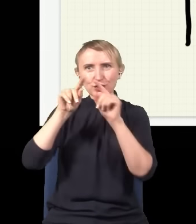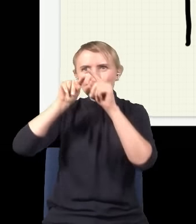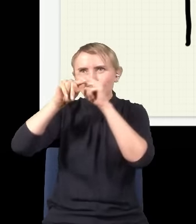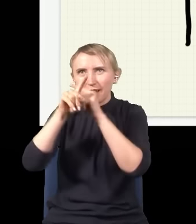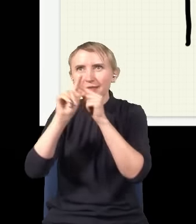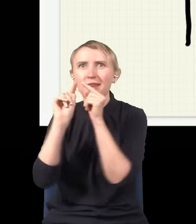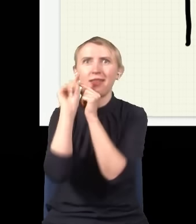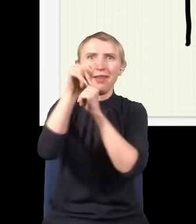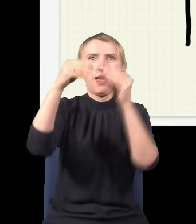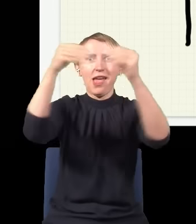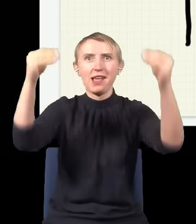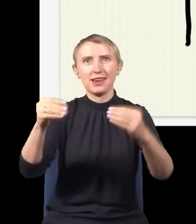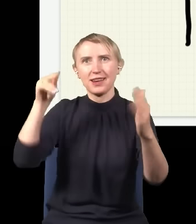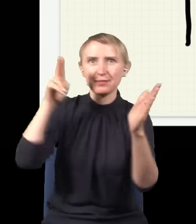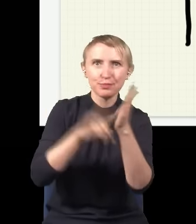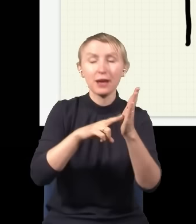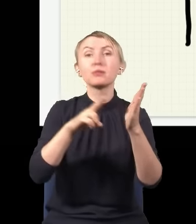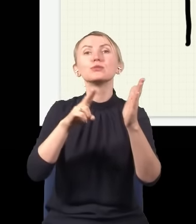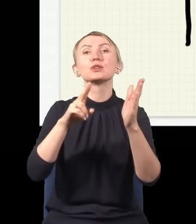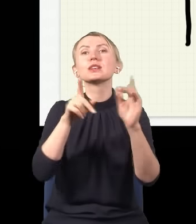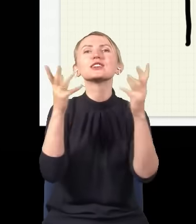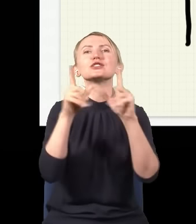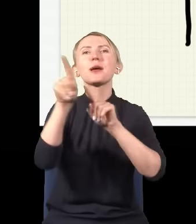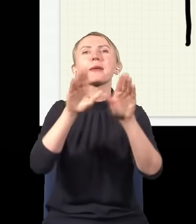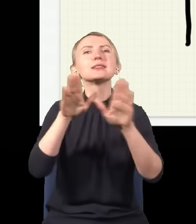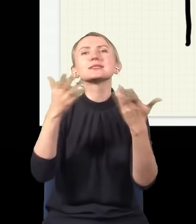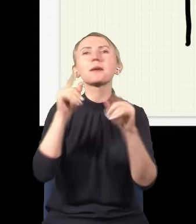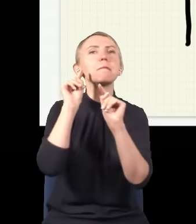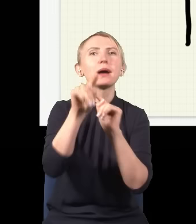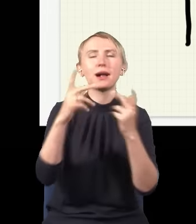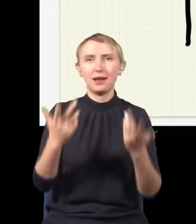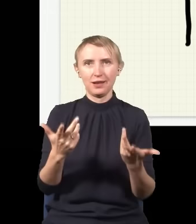i dojdzie do ekranu. Teraz pytanie jest, do którego miejsca dojdzie. Więc jak zrobi się taki